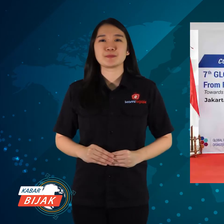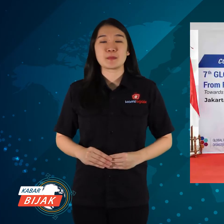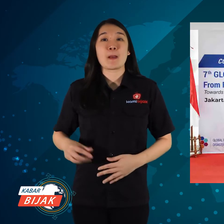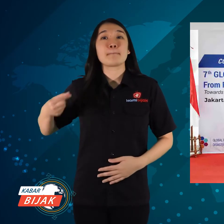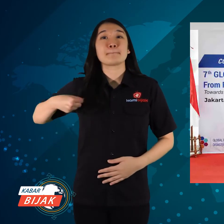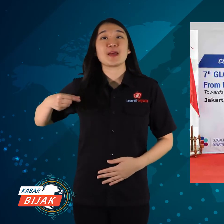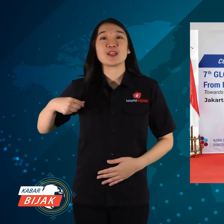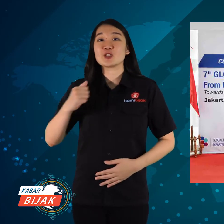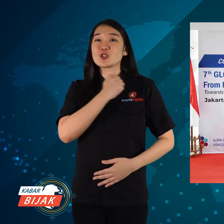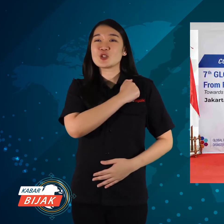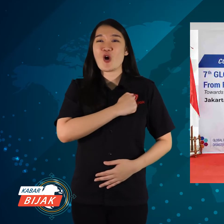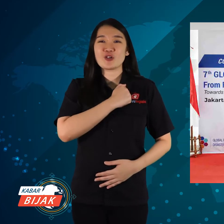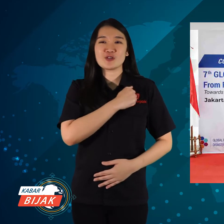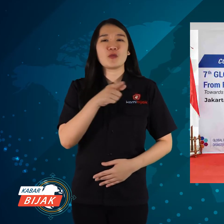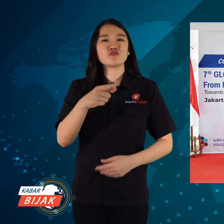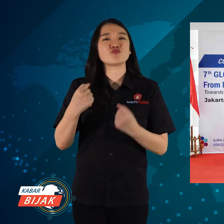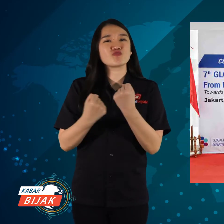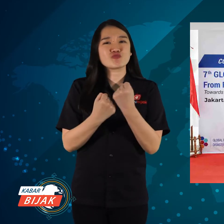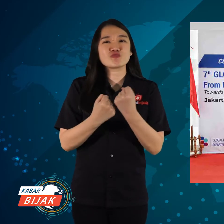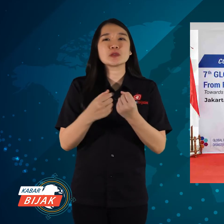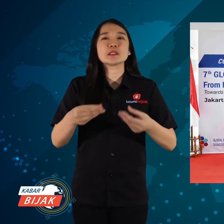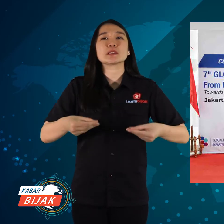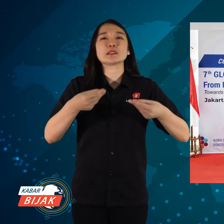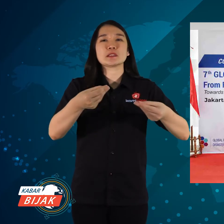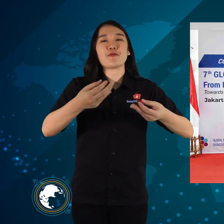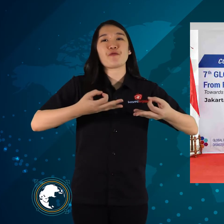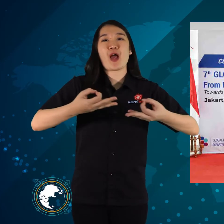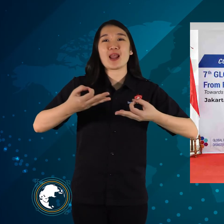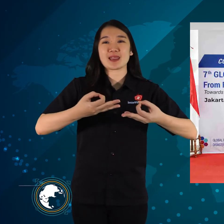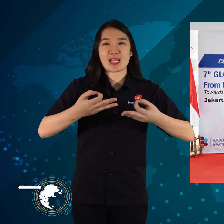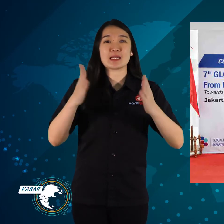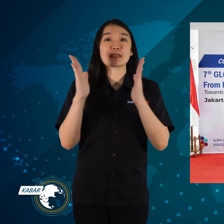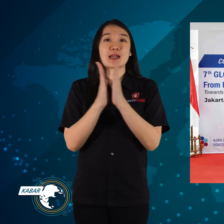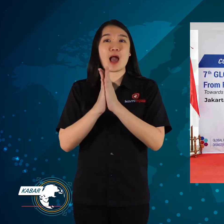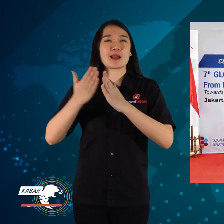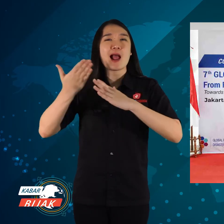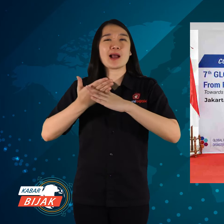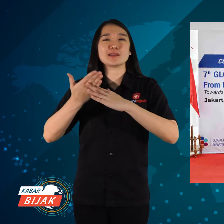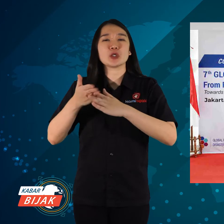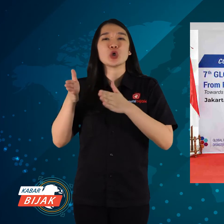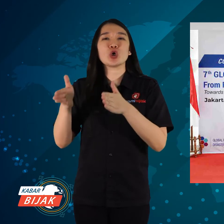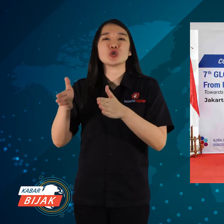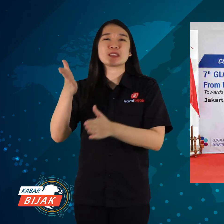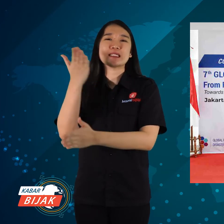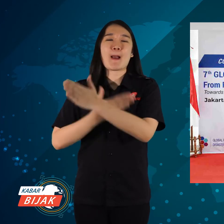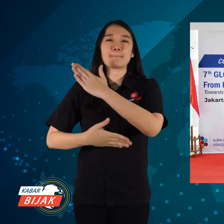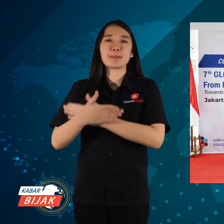Kementerian Sosial mendukung untuk menyediakan fasilitas dan akses khusus Disabilitas,